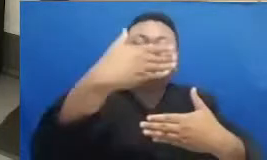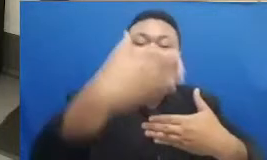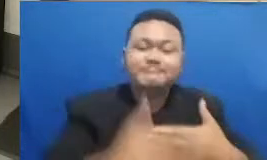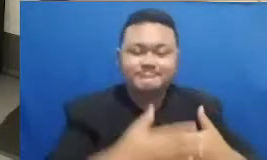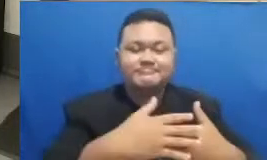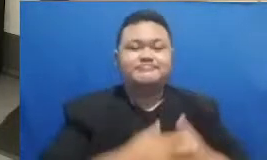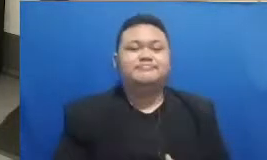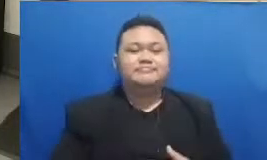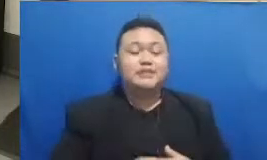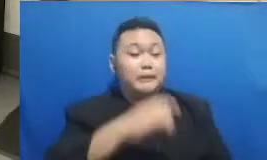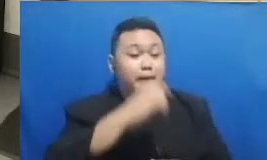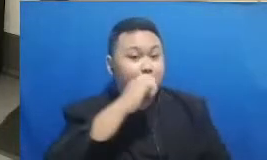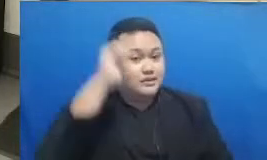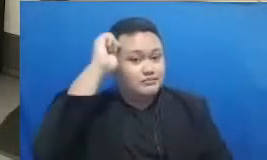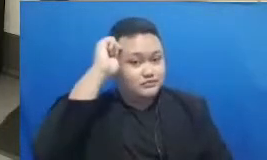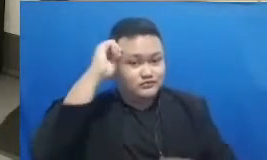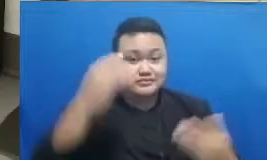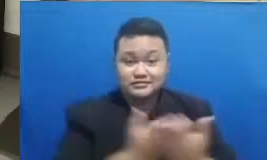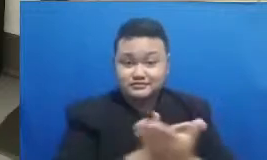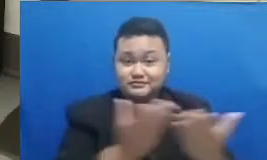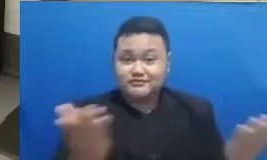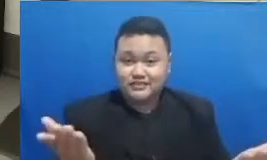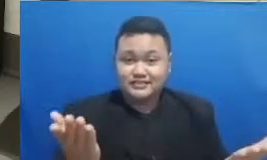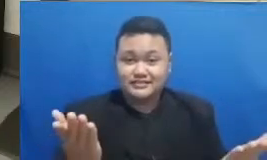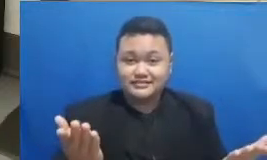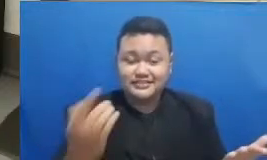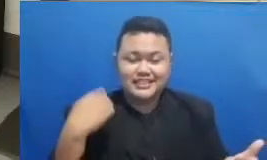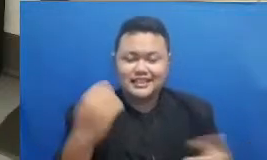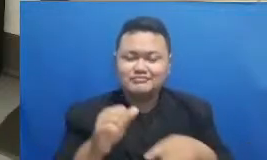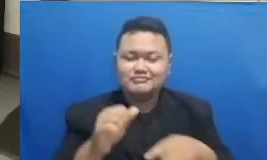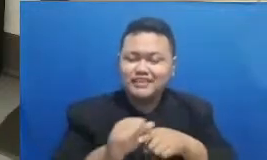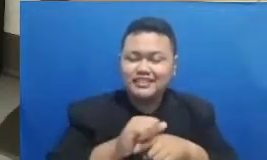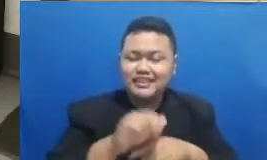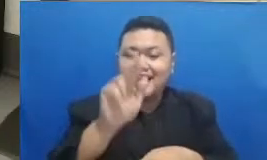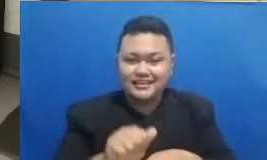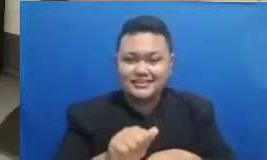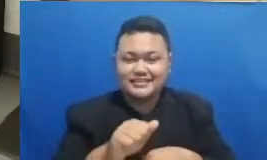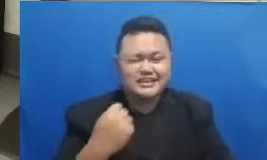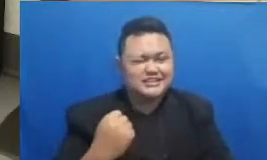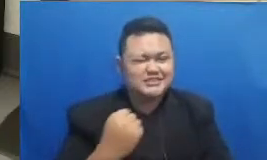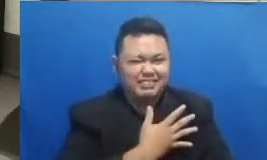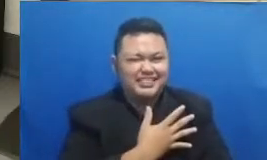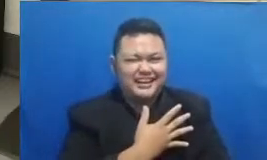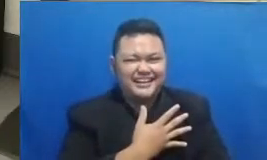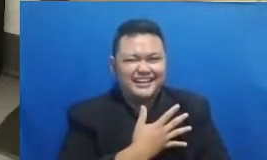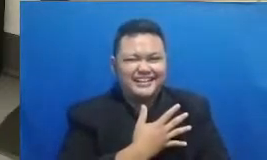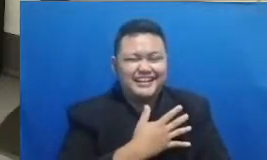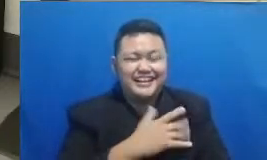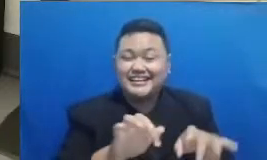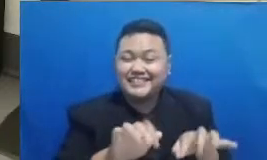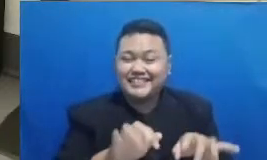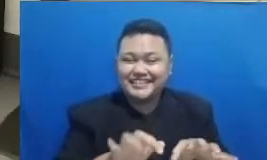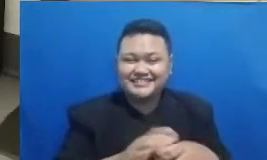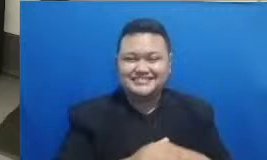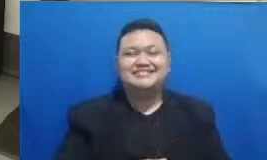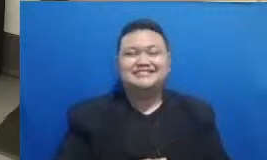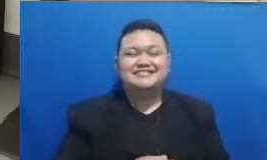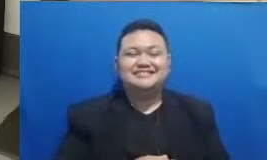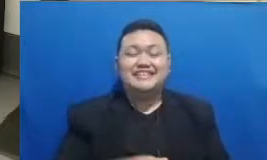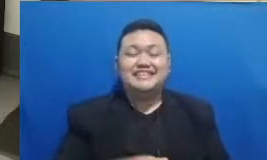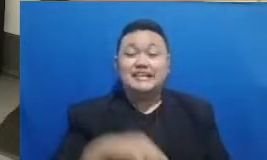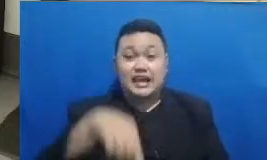Ibu supaya kita dilatih lagi ya kecepatan dalam mengetik Sekarang kita akan memasuki kuis ini